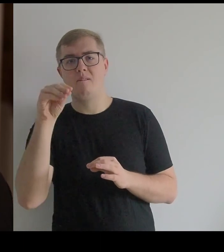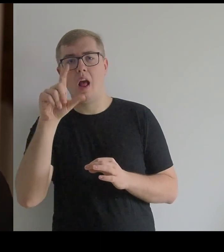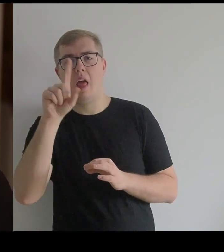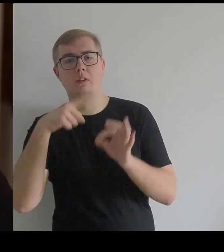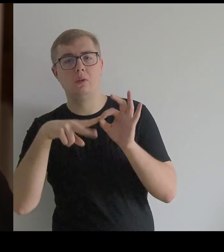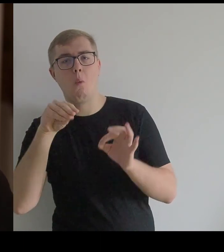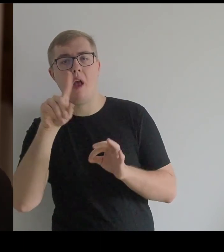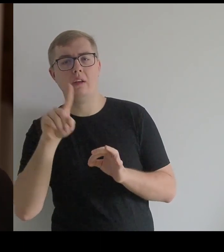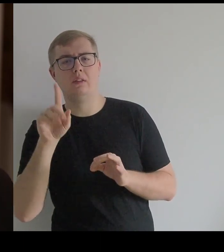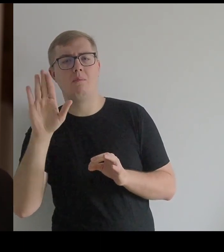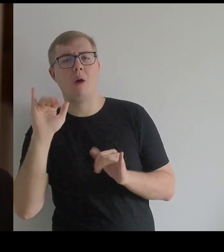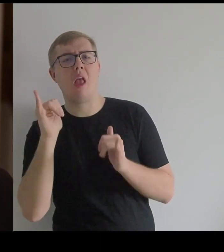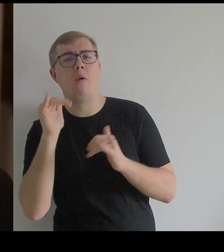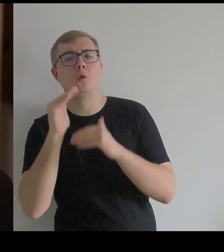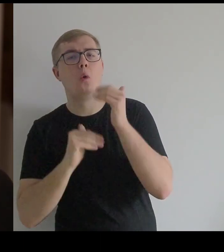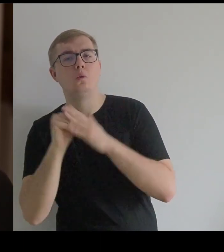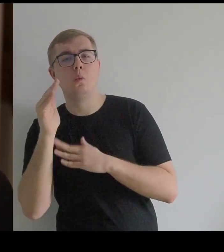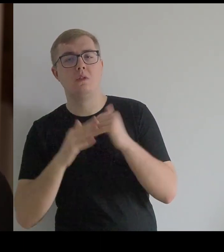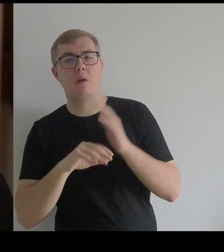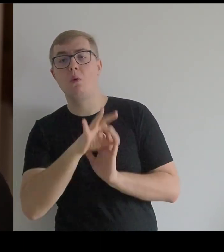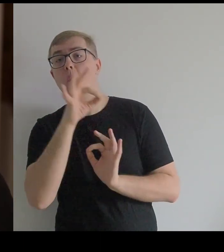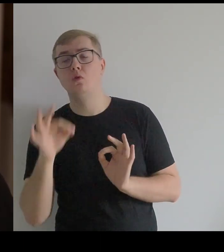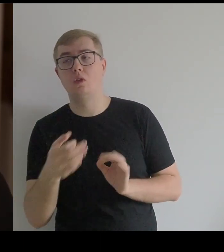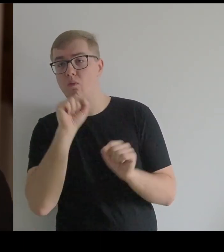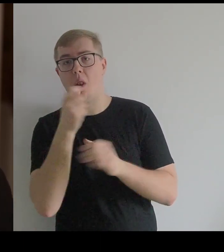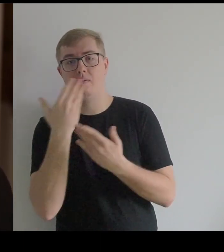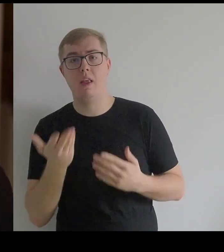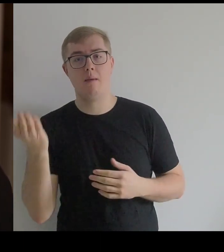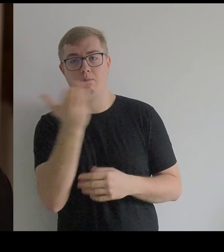jaką mają konstrukcję [strojów], bo do dziś żadne się nie zachowały.